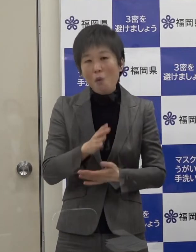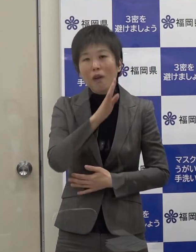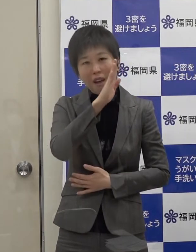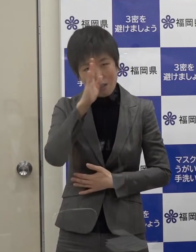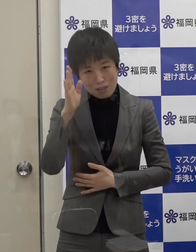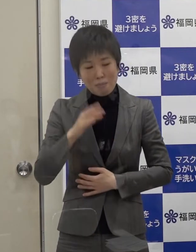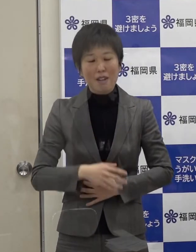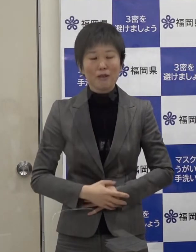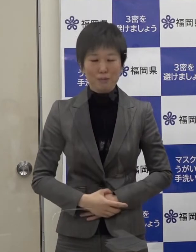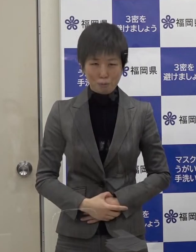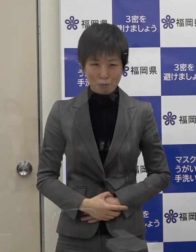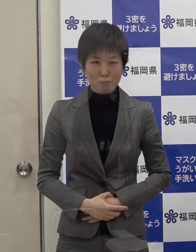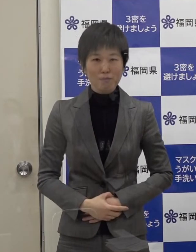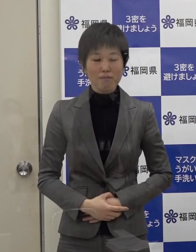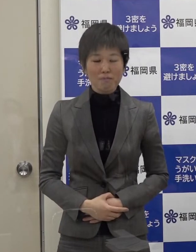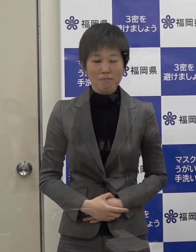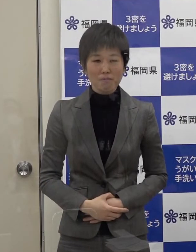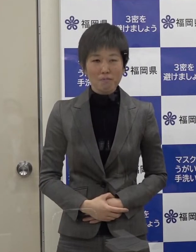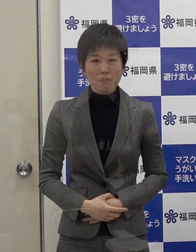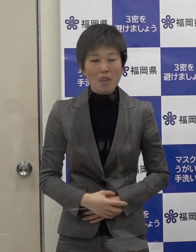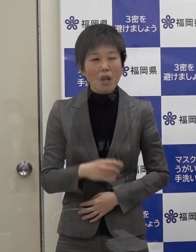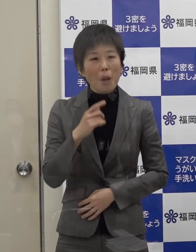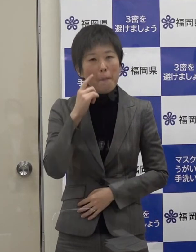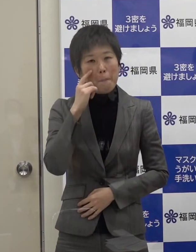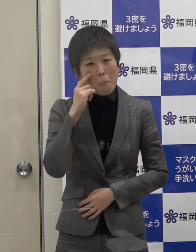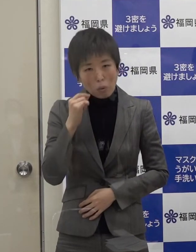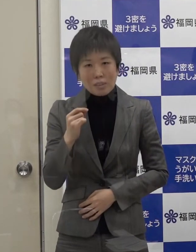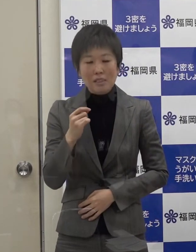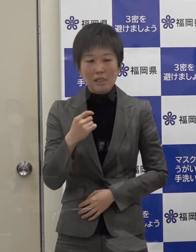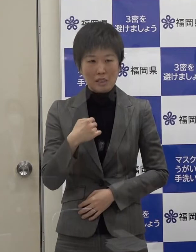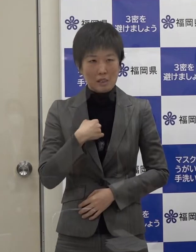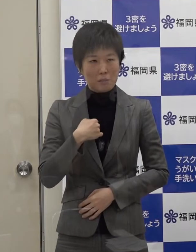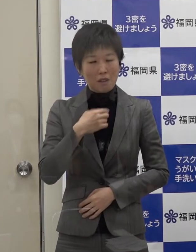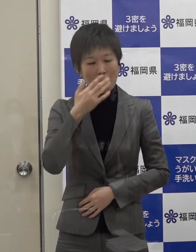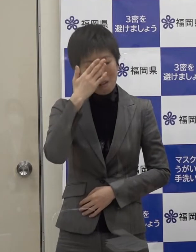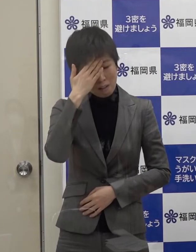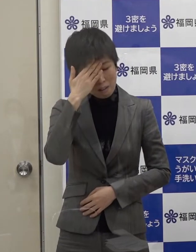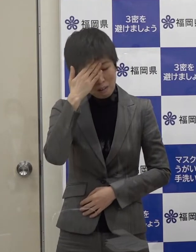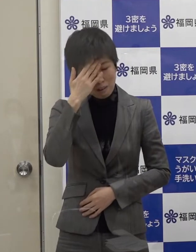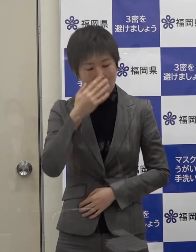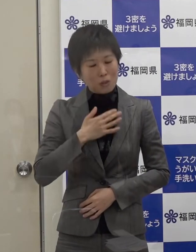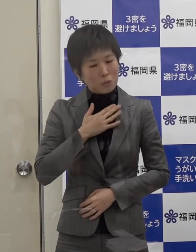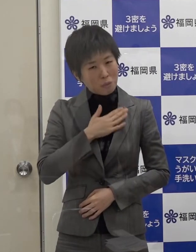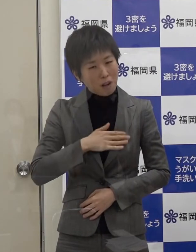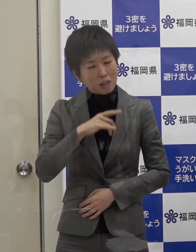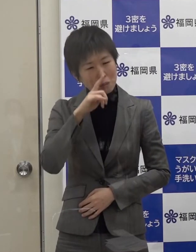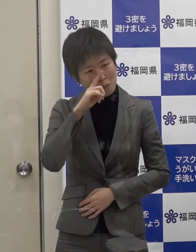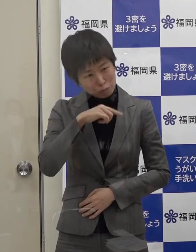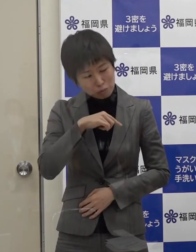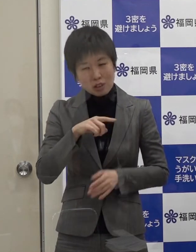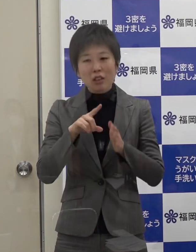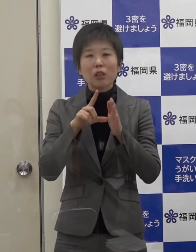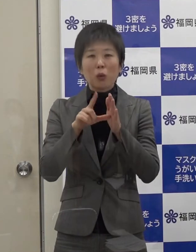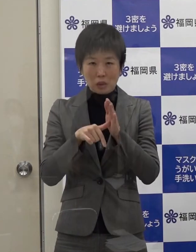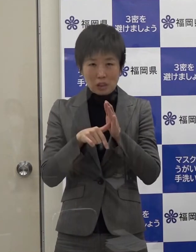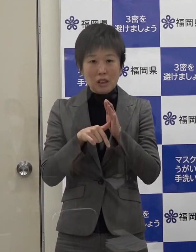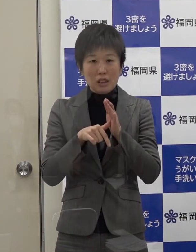もし 自身に発熱等の症状がある場合は移動 外出は控えてください